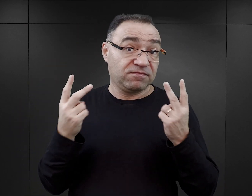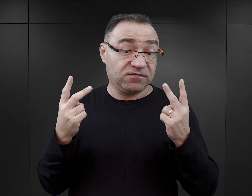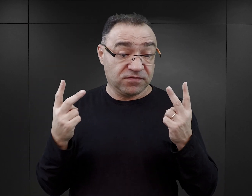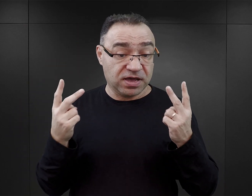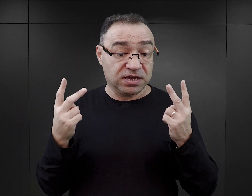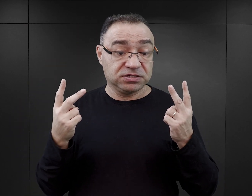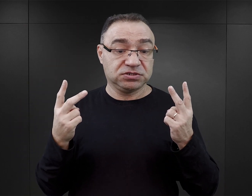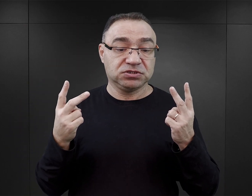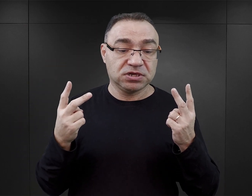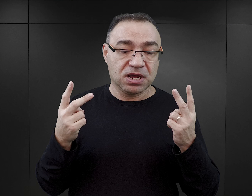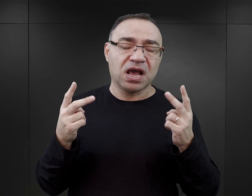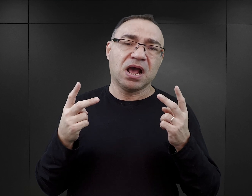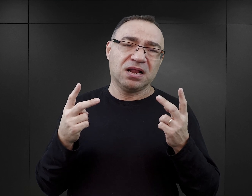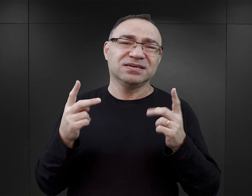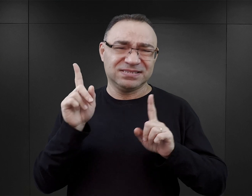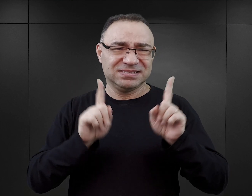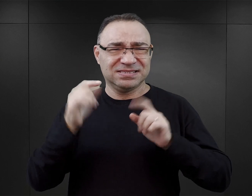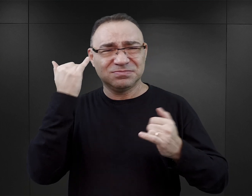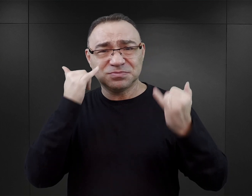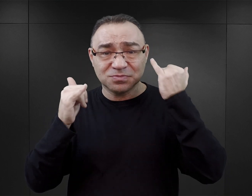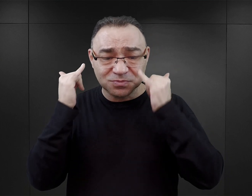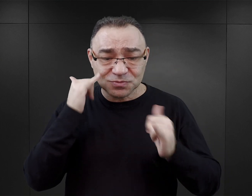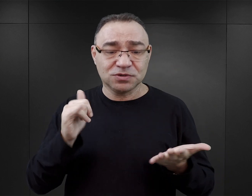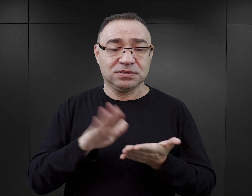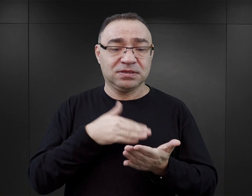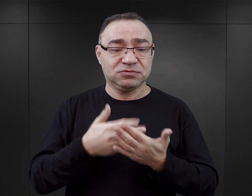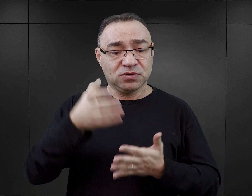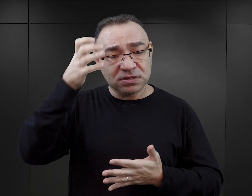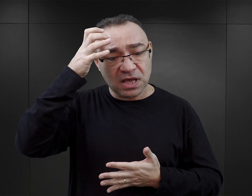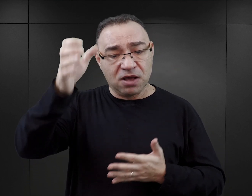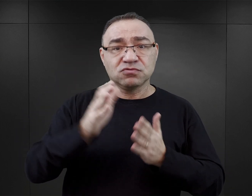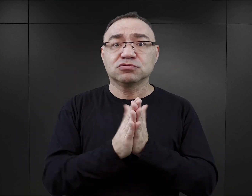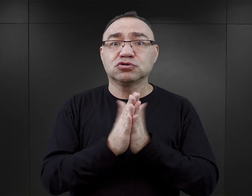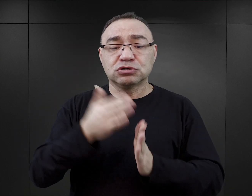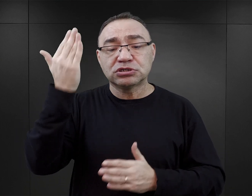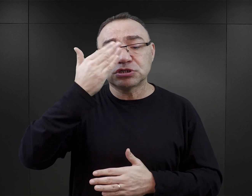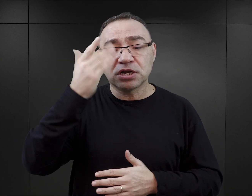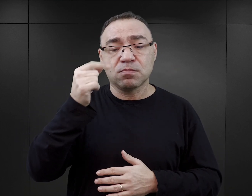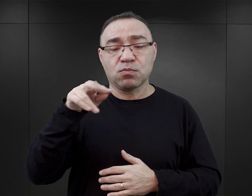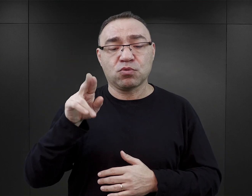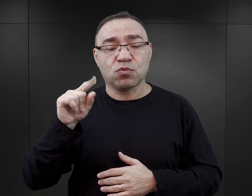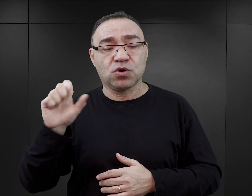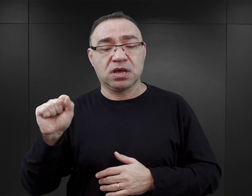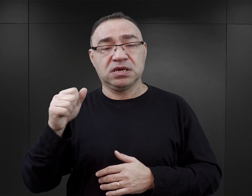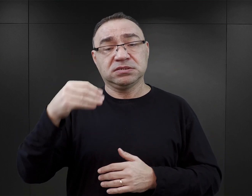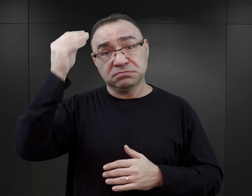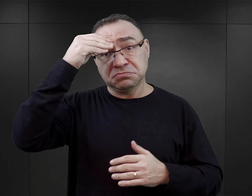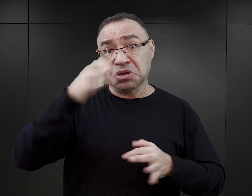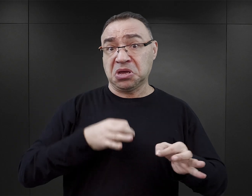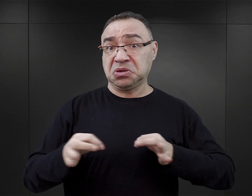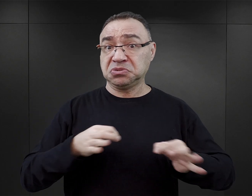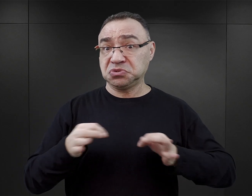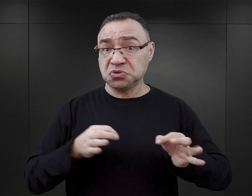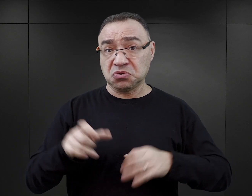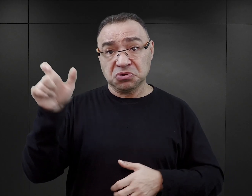chociaż i tutaj nie trudno o wpadkę, ponieważ autor książki „Czerń i Purpura” jest z wykształcenia historykiem,